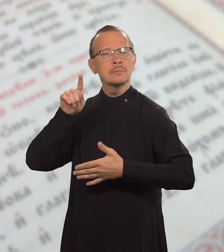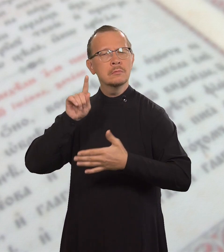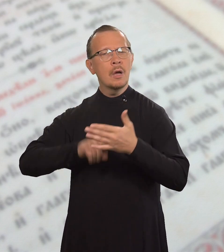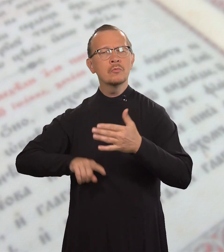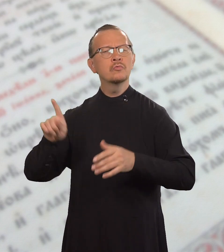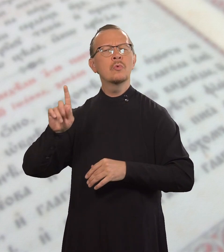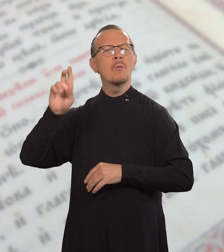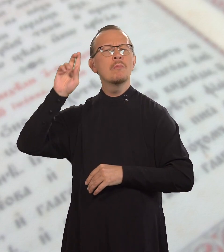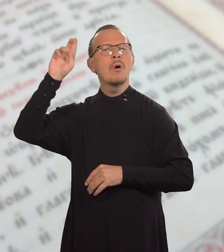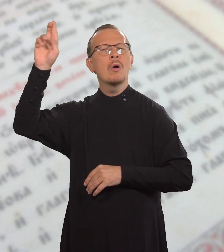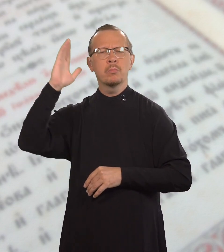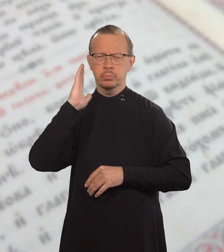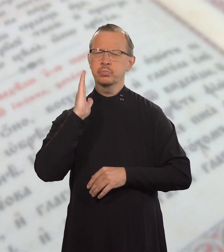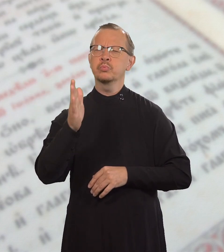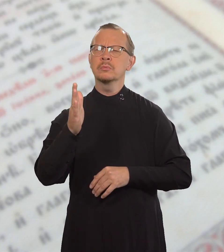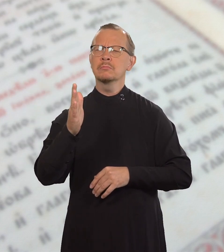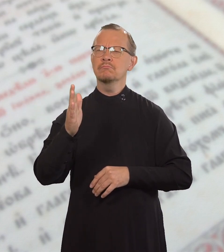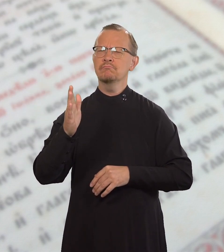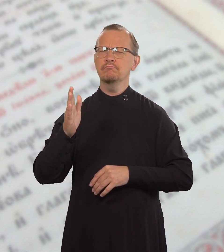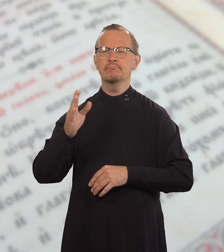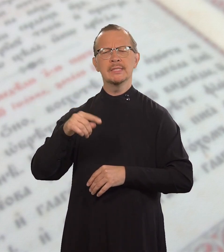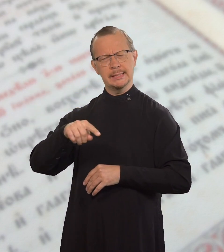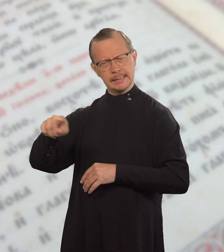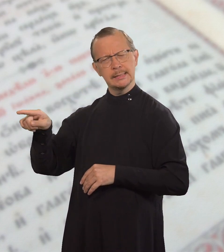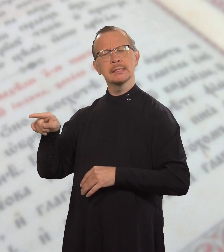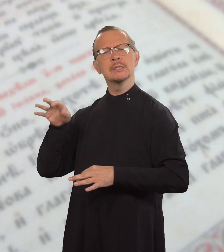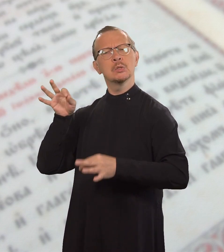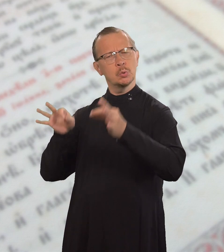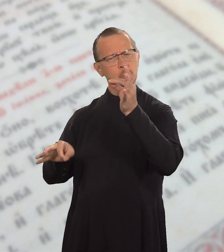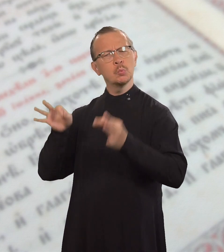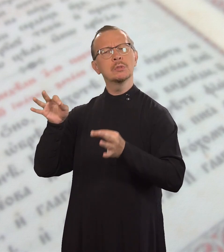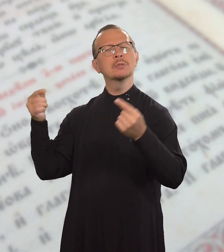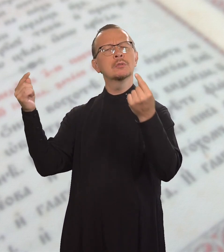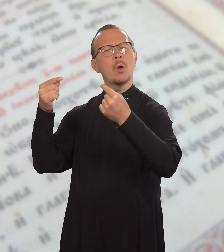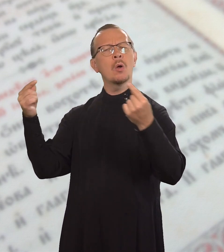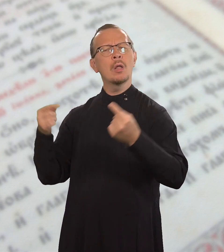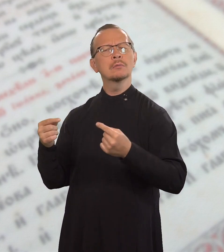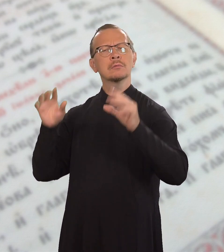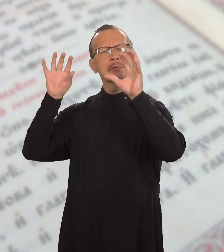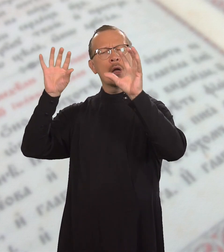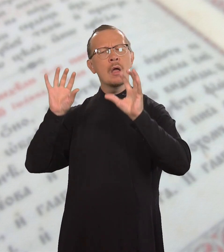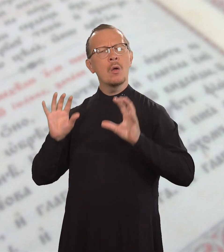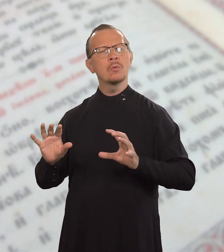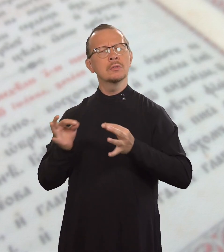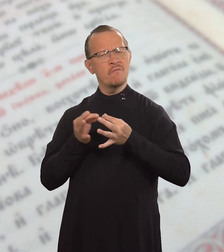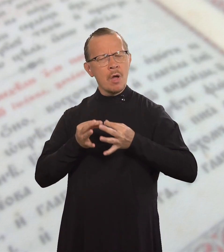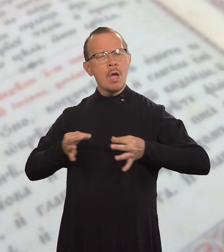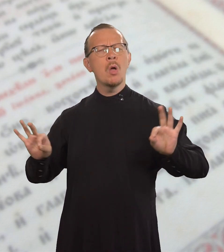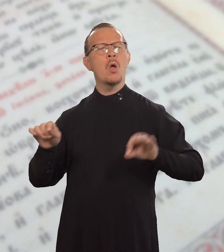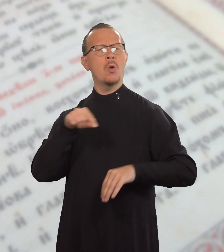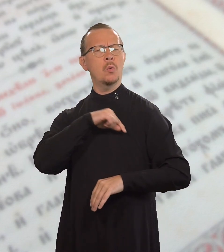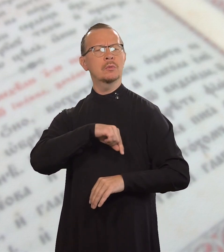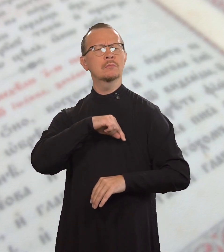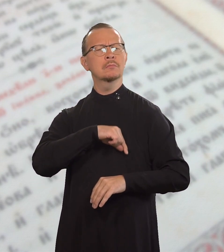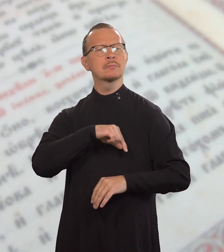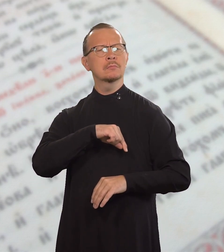что Бог будет их судить согласно Закону свободы.